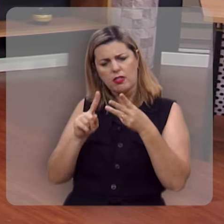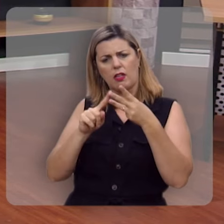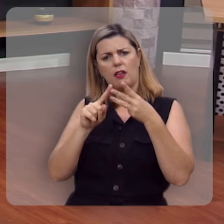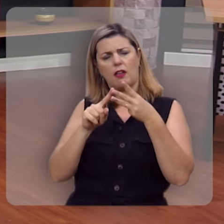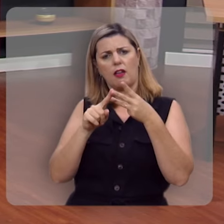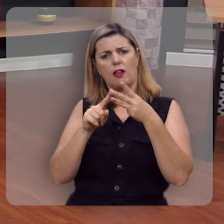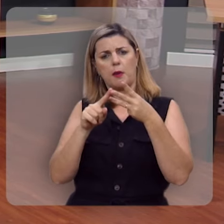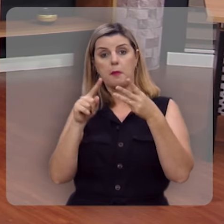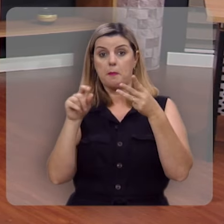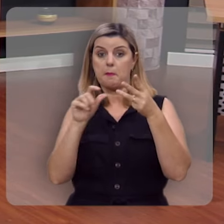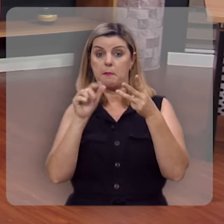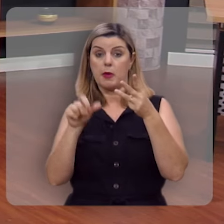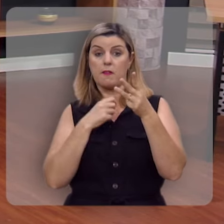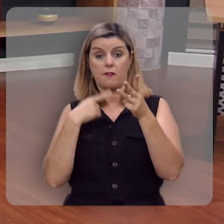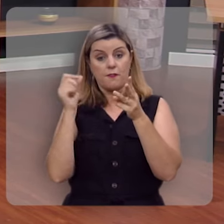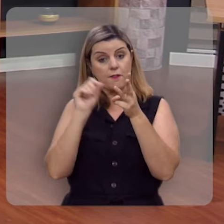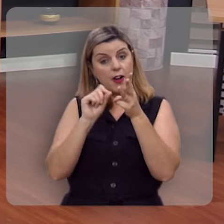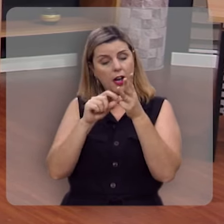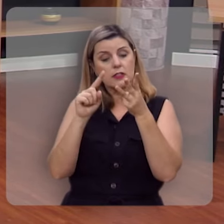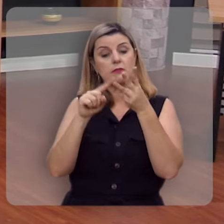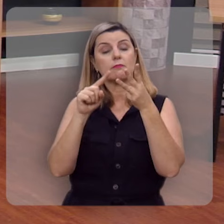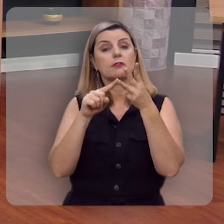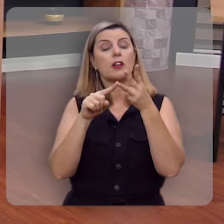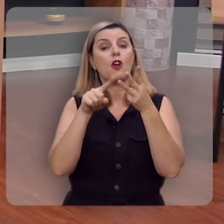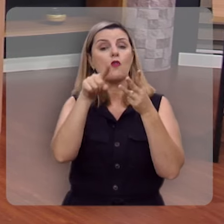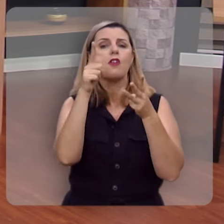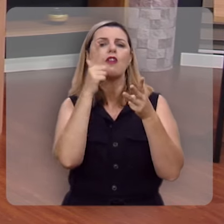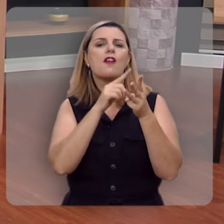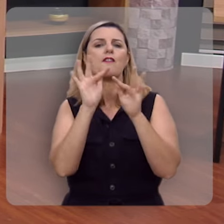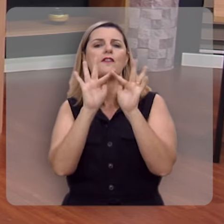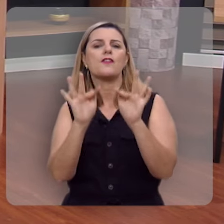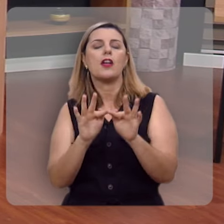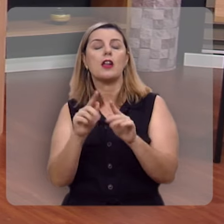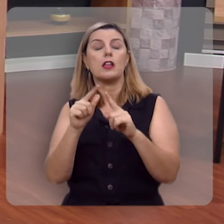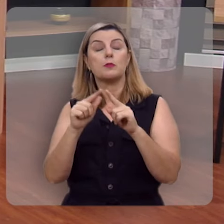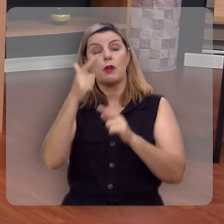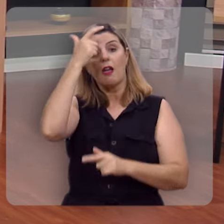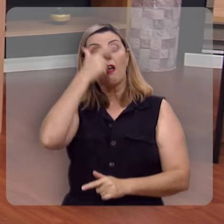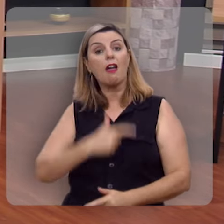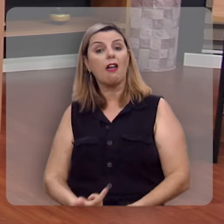Segundo, você é feliz por aquilo que você faz. Terceiro, você é feliz por quem você é.